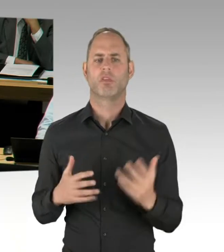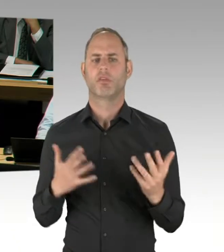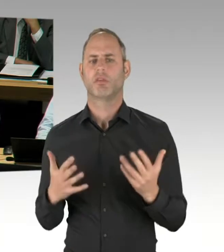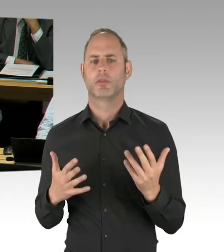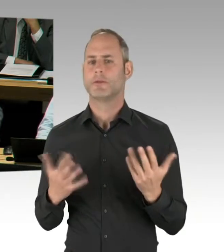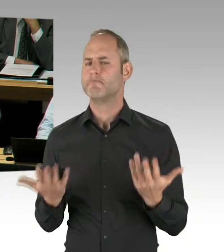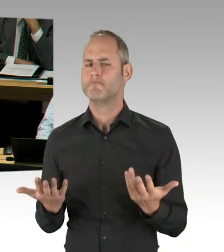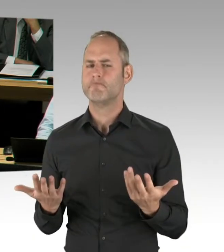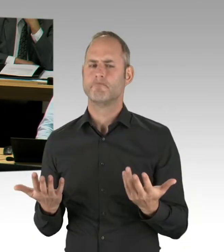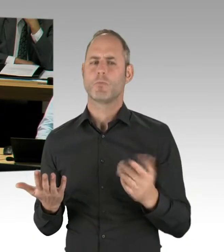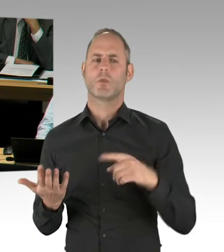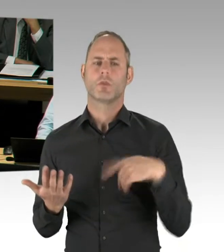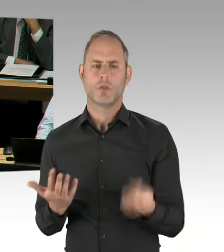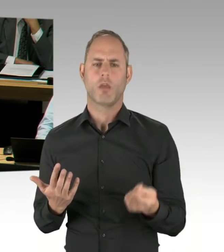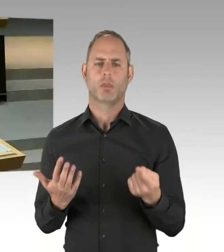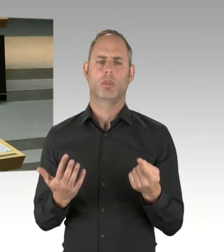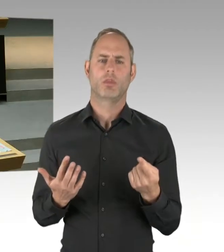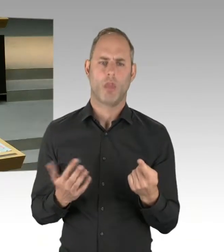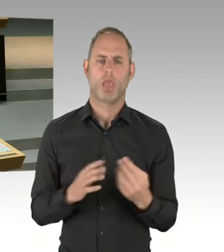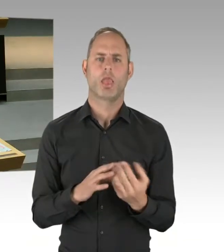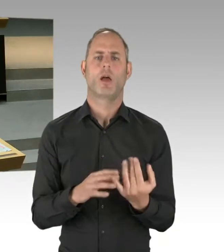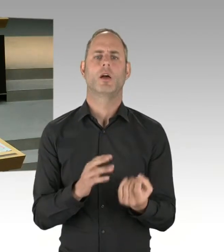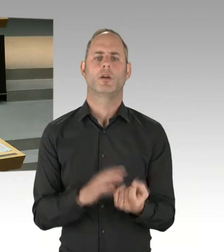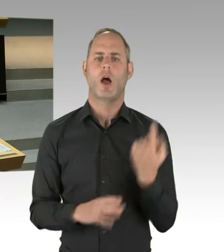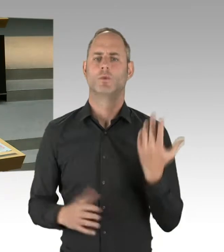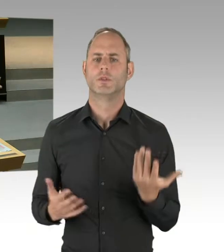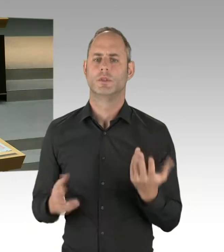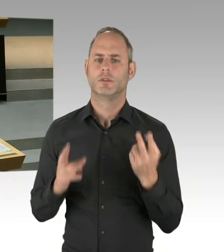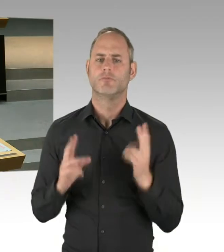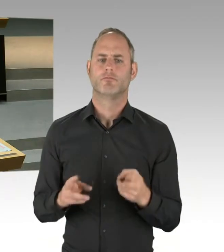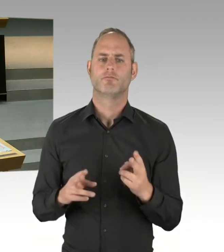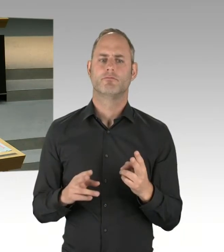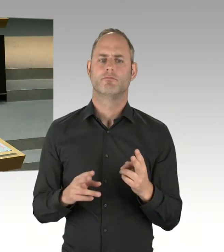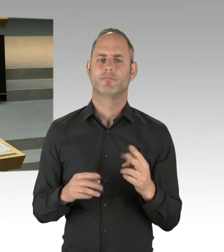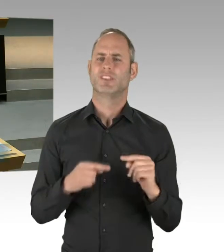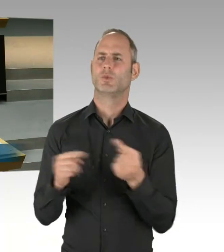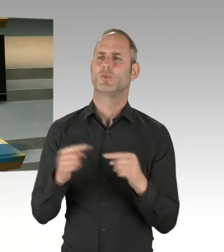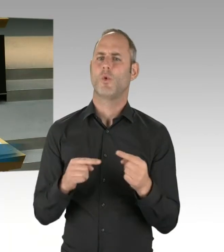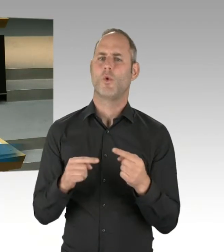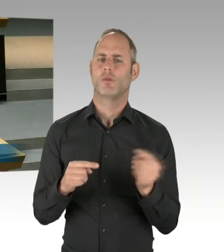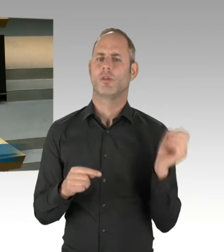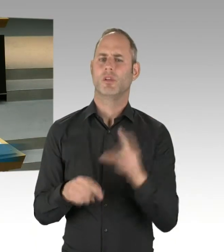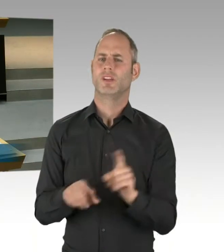(Präsidium) Herr Regierender Bürgermeister. Bitte. (Rednerwechsel) Frau Präsidentin, Herr Abgeordneter. Wir kennen das doch nun alles aus unseren Parteien